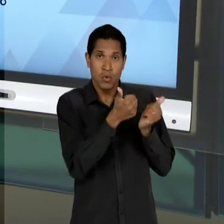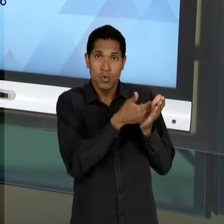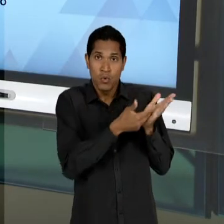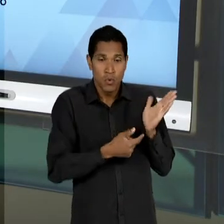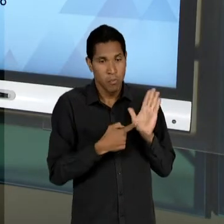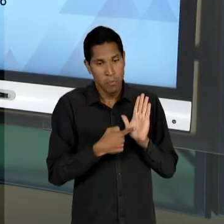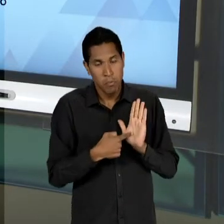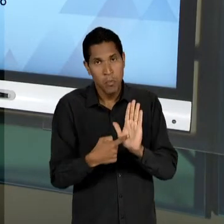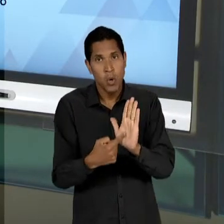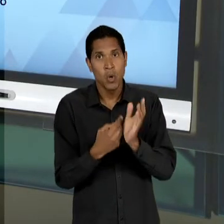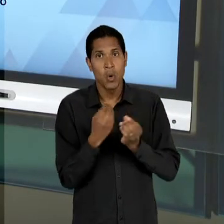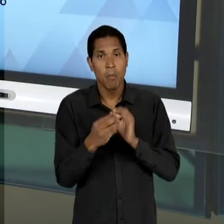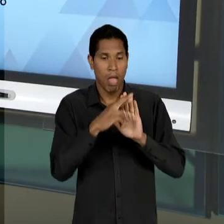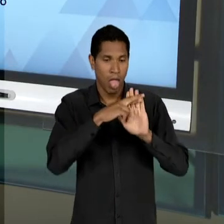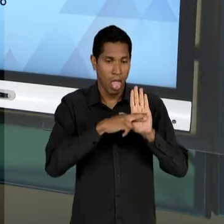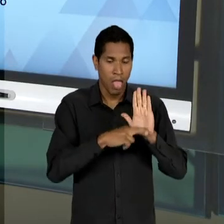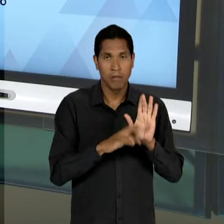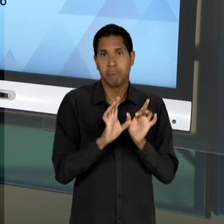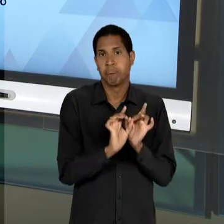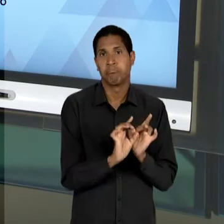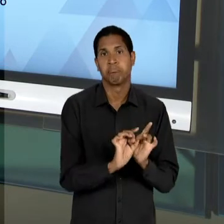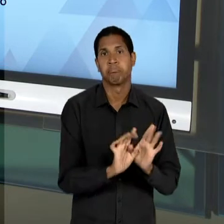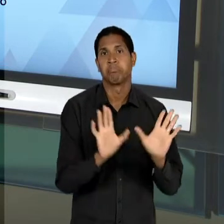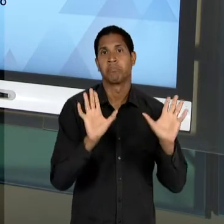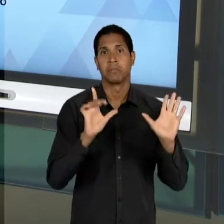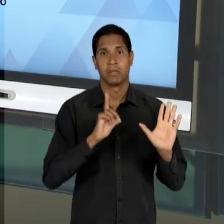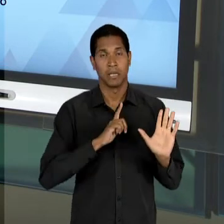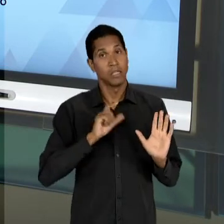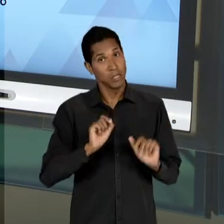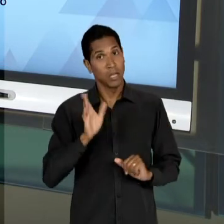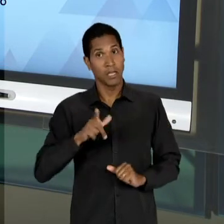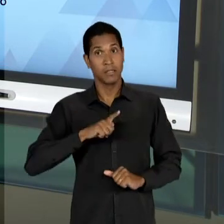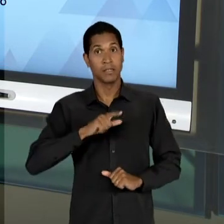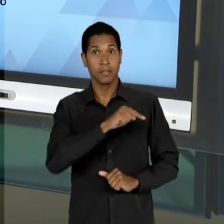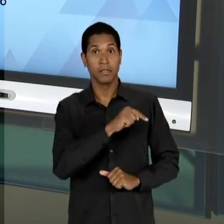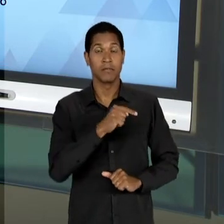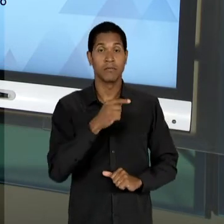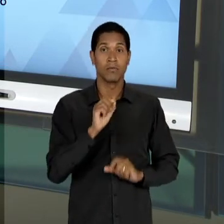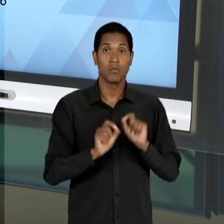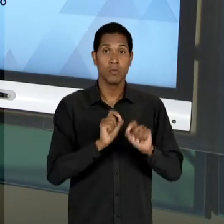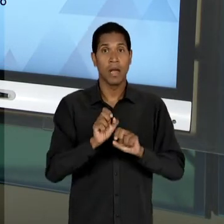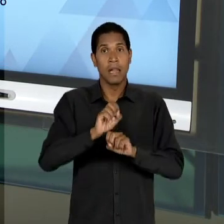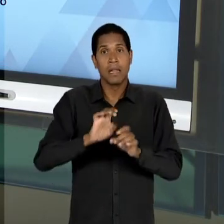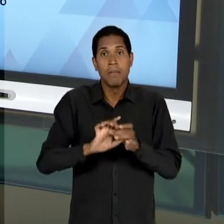PARA UMA DESREGULAMENTAÇÃO PERMISSIVA, ERA ESSA LEITURA QUE ERA FEITA DA LIBERDADE DE ENSINO; O